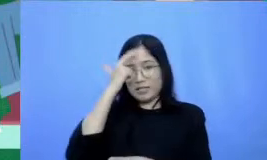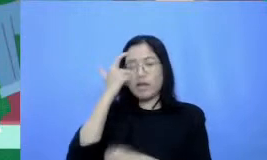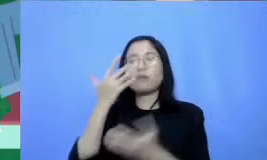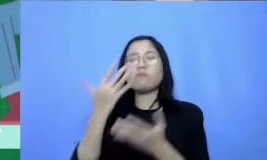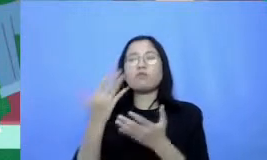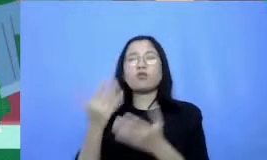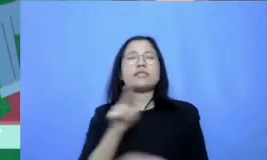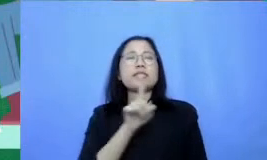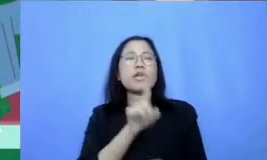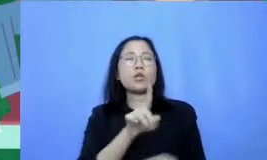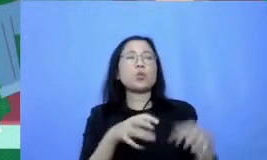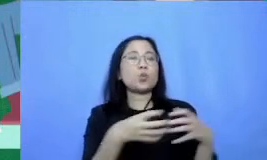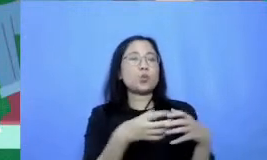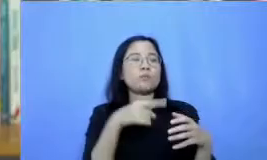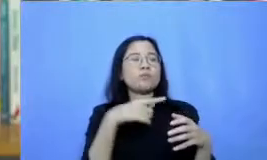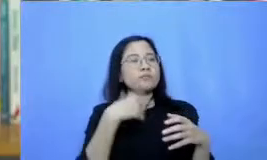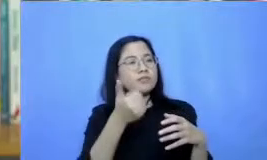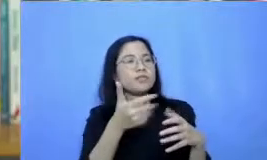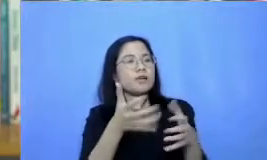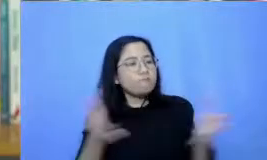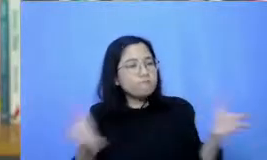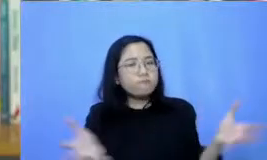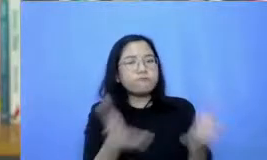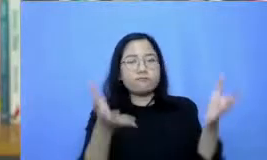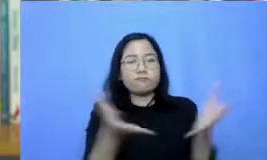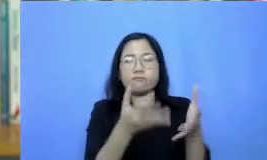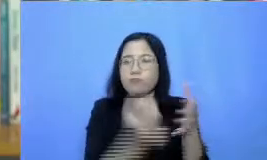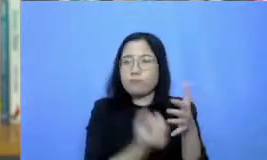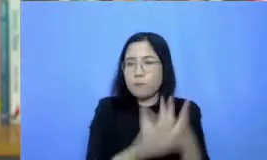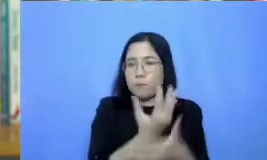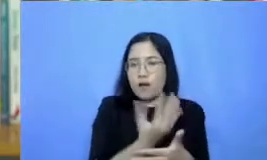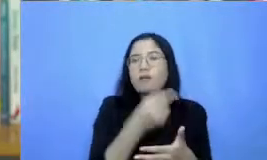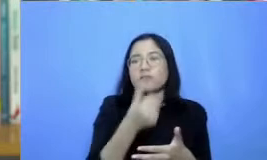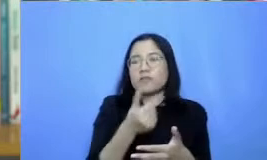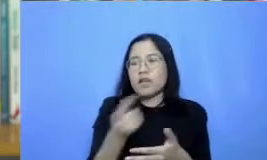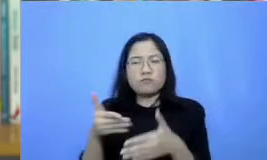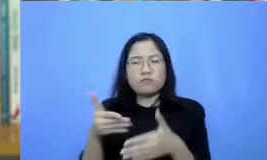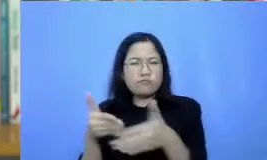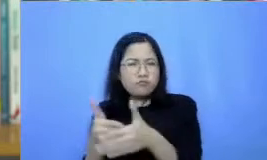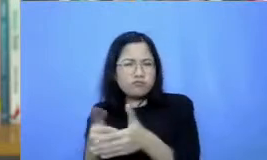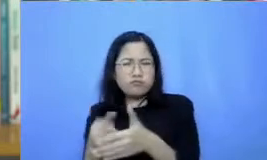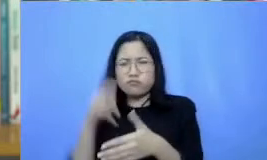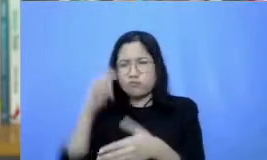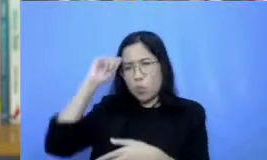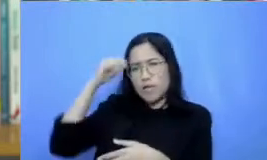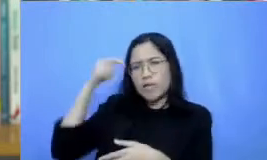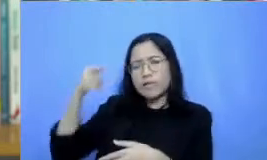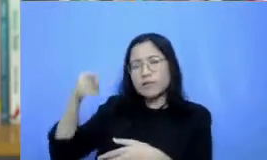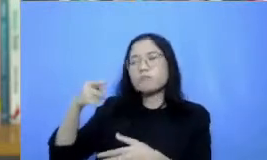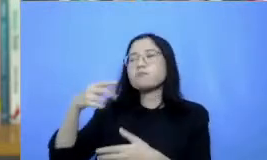untuk terus berkembang dan kesulitan teknis yang dialami bisa di tangani bersama-sama